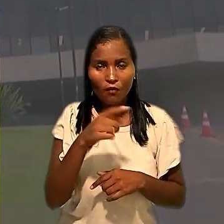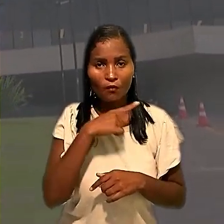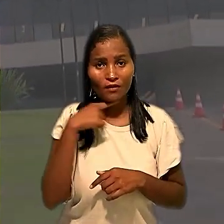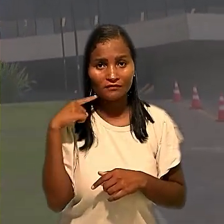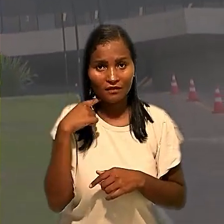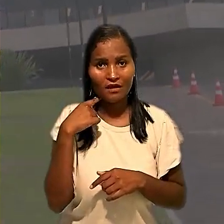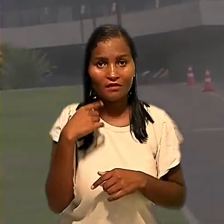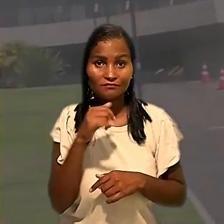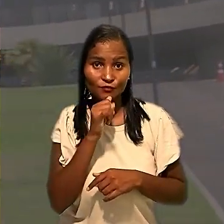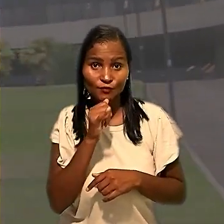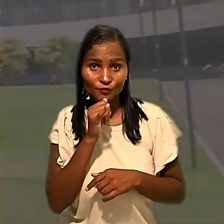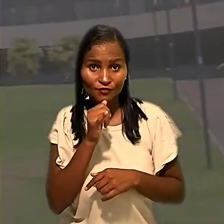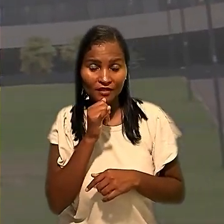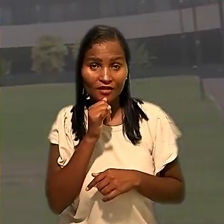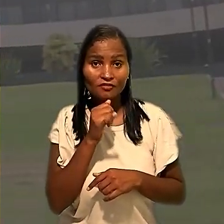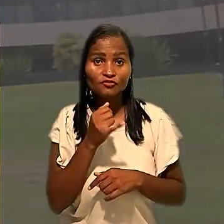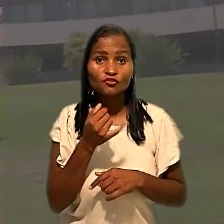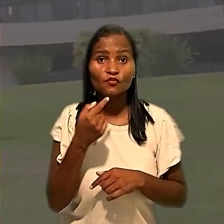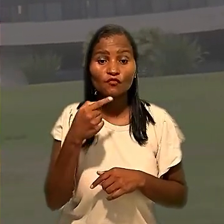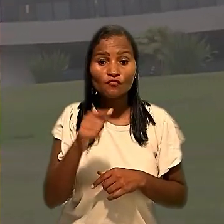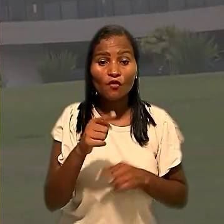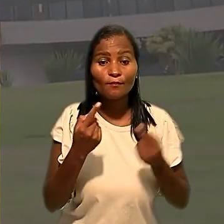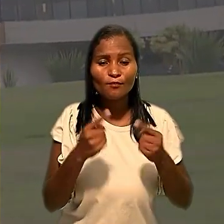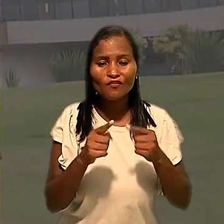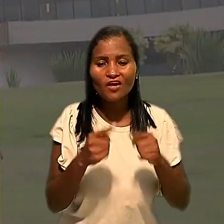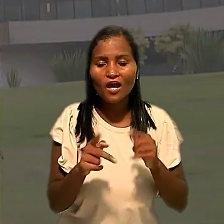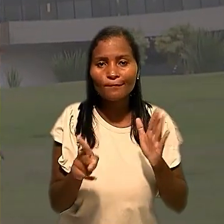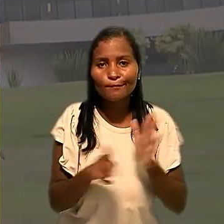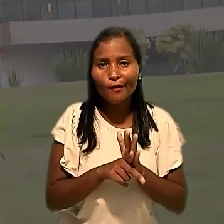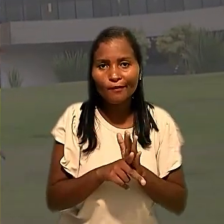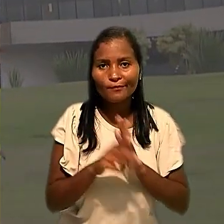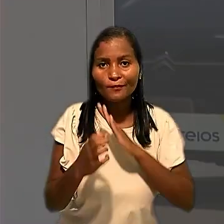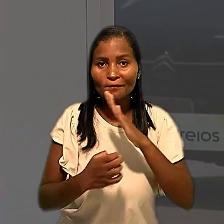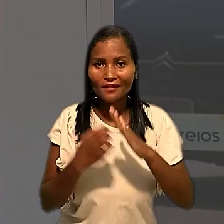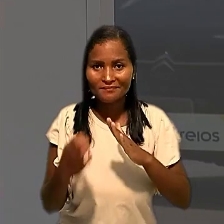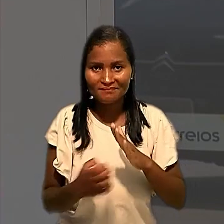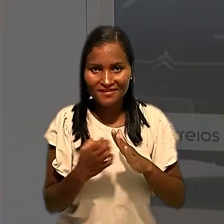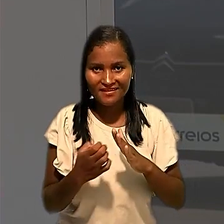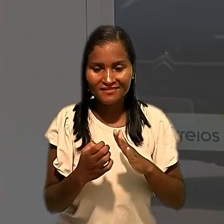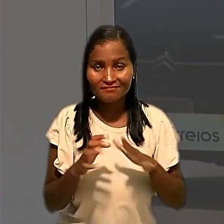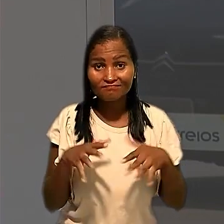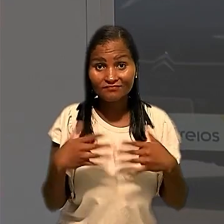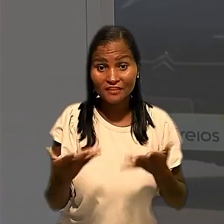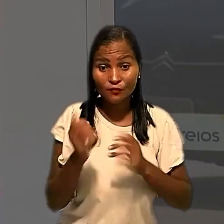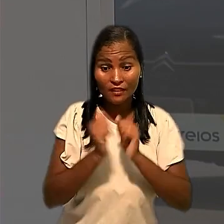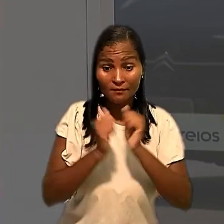atraso na testagem foi provocado exclusivamente pela empresa. Segundo a entidade, por questões